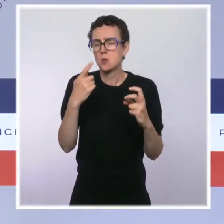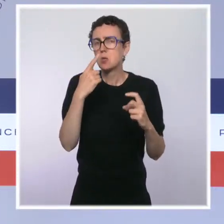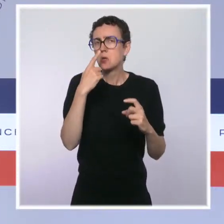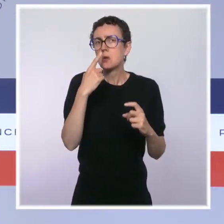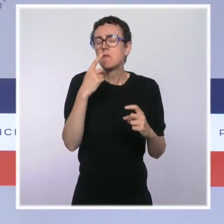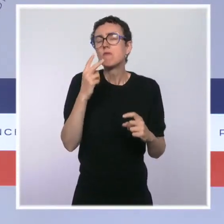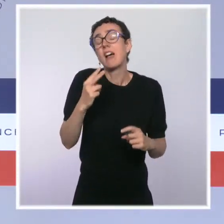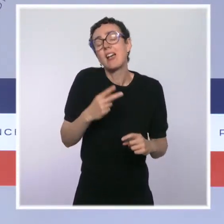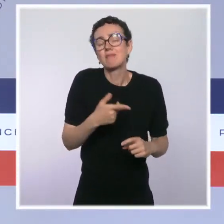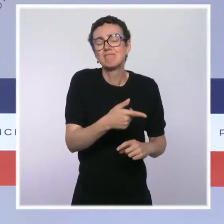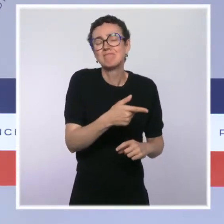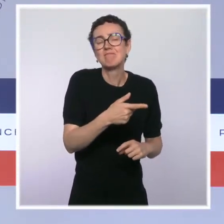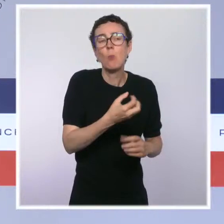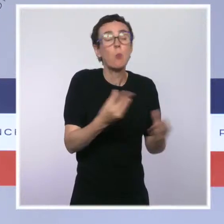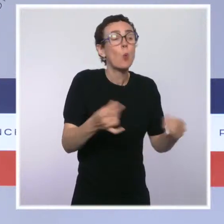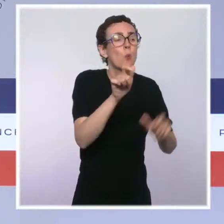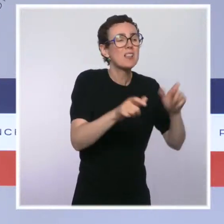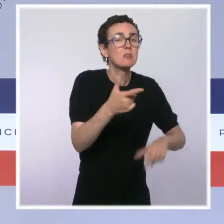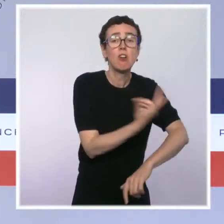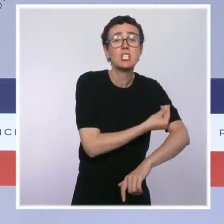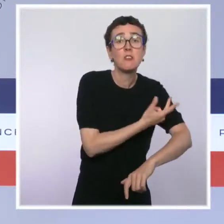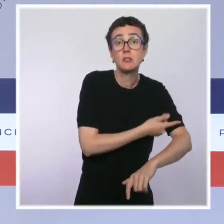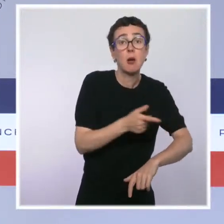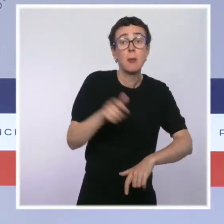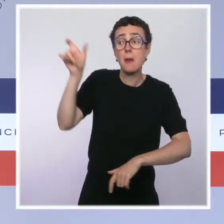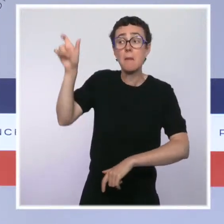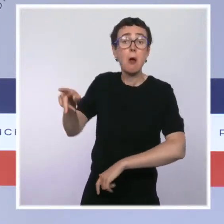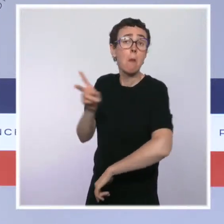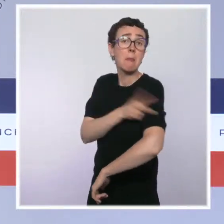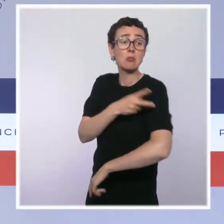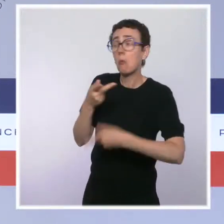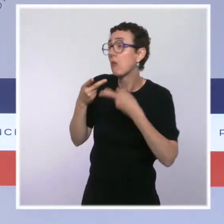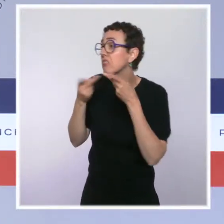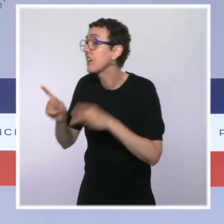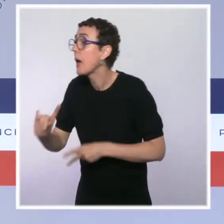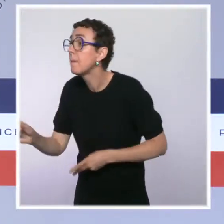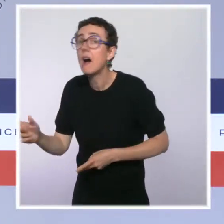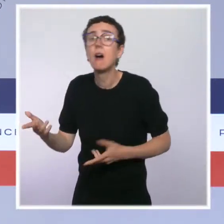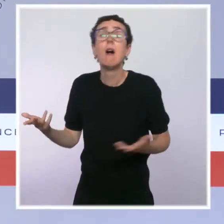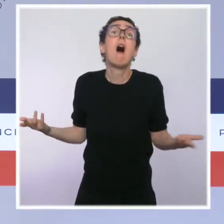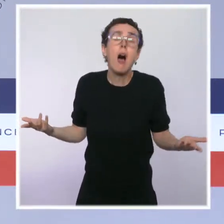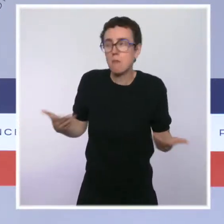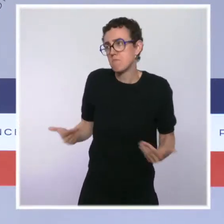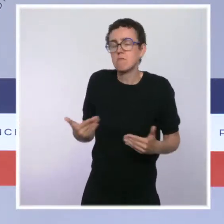déclaré à leur employeur qu'ils avaient été vaccinés. Et c'est aujourd'hui finalement " le moment de vérité " où un